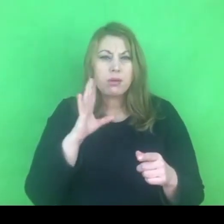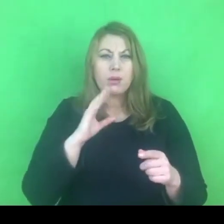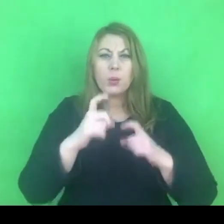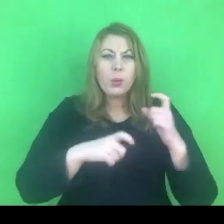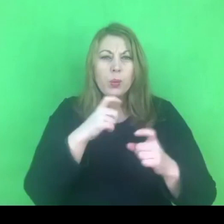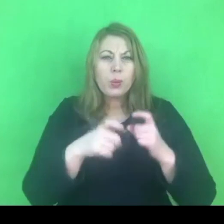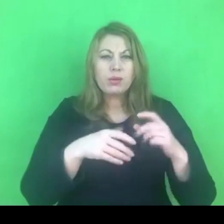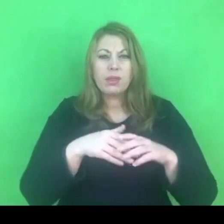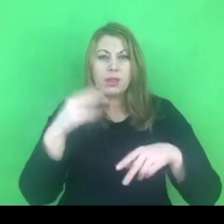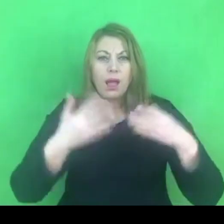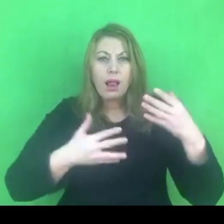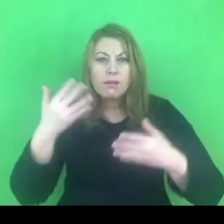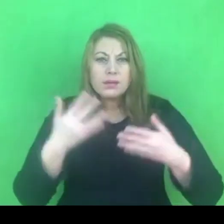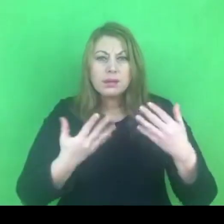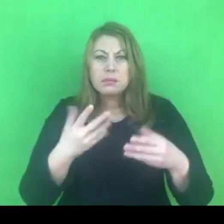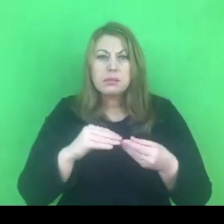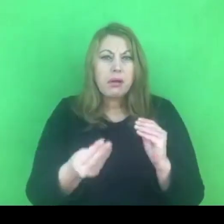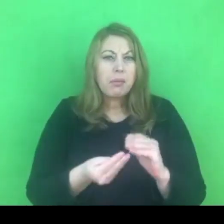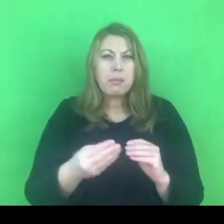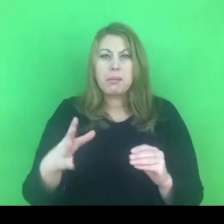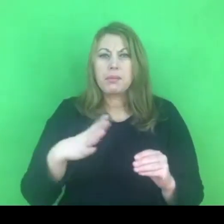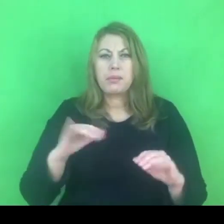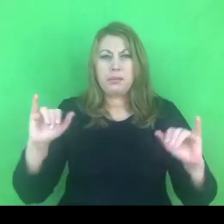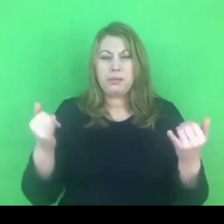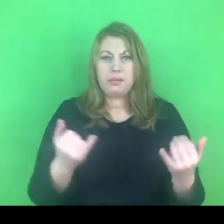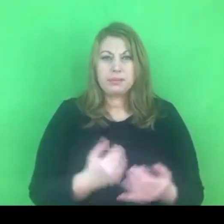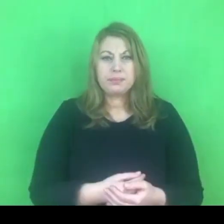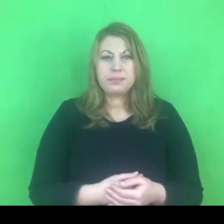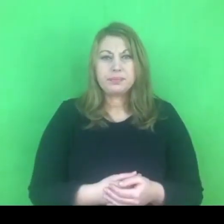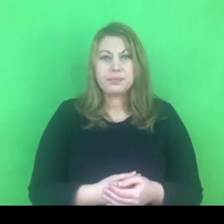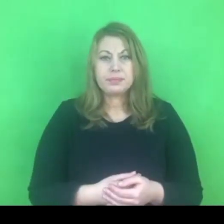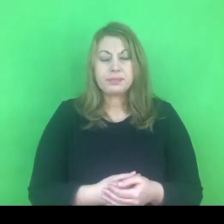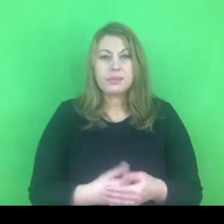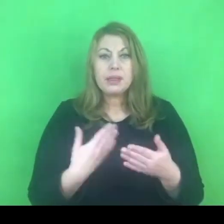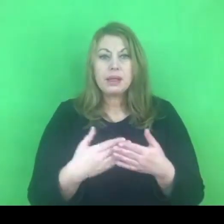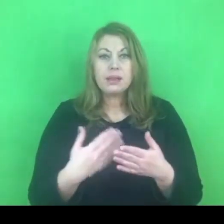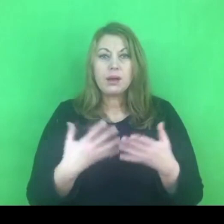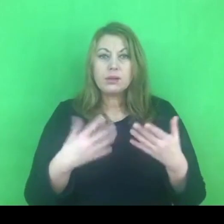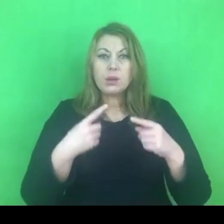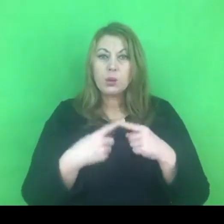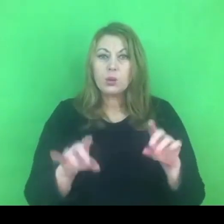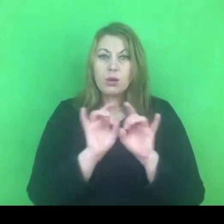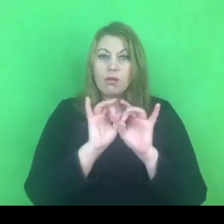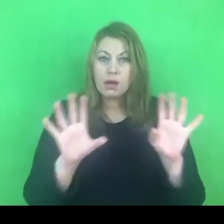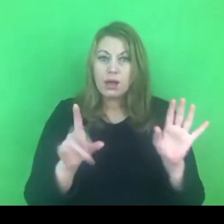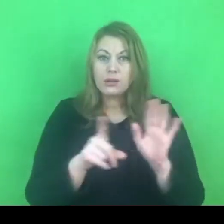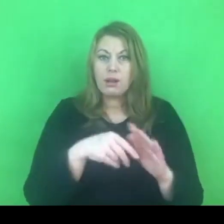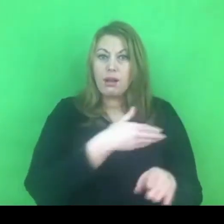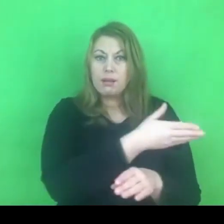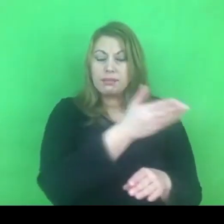Chciałabym krótkie wyjaśnienie Państwu dostarczyć.